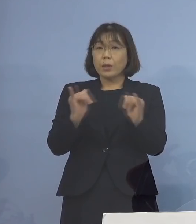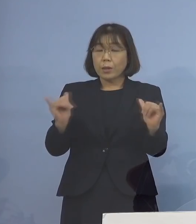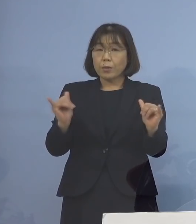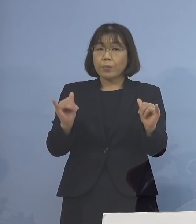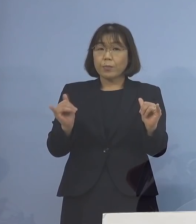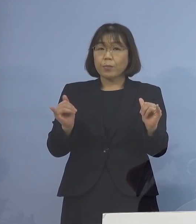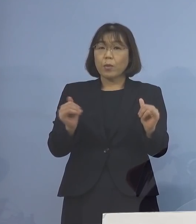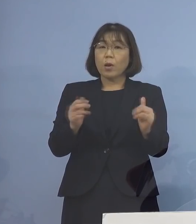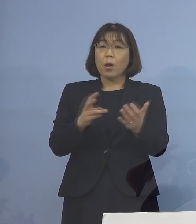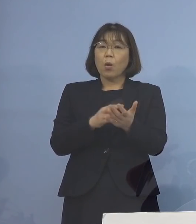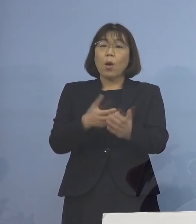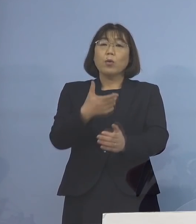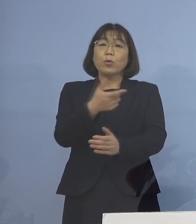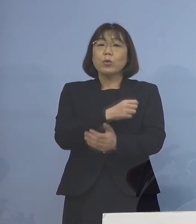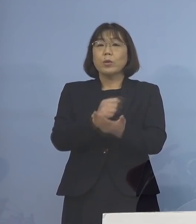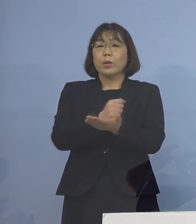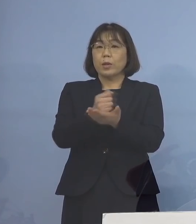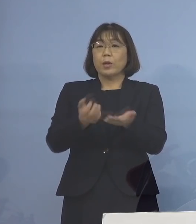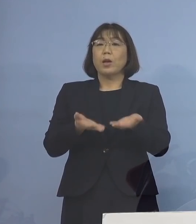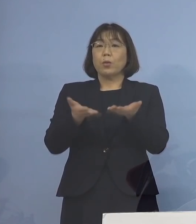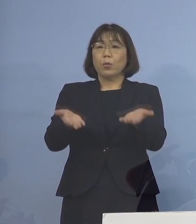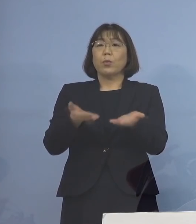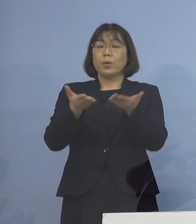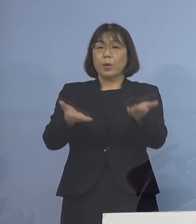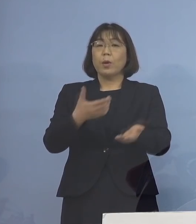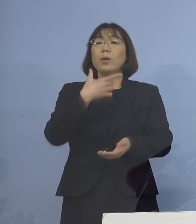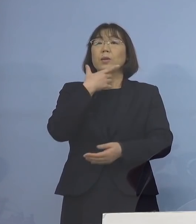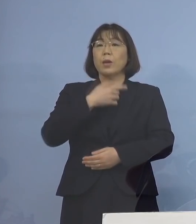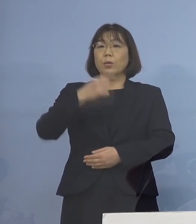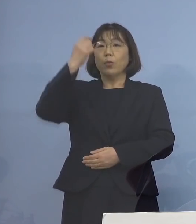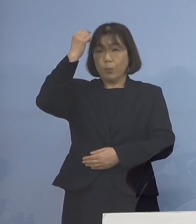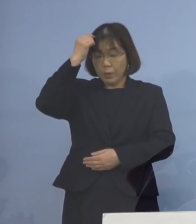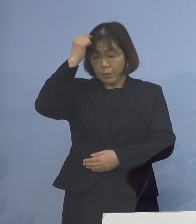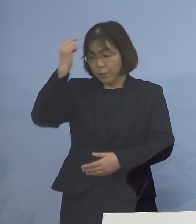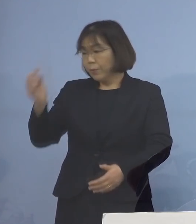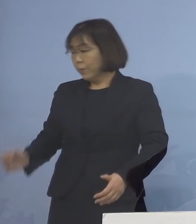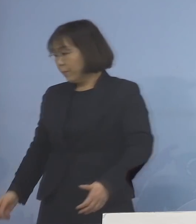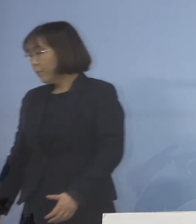ワクチン接種の機会を 提供して参りたいと考えております